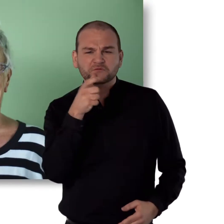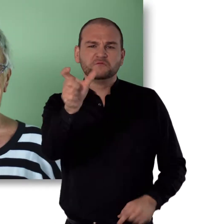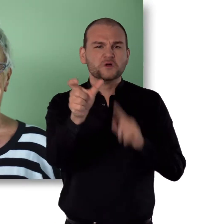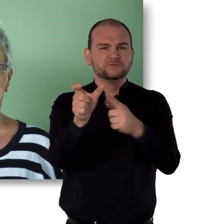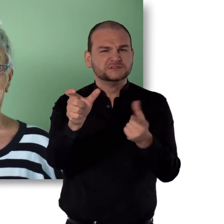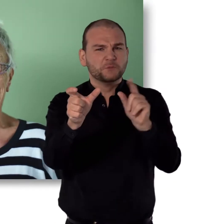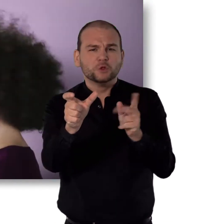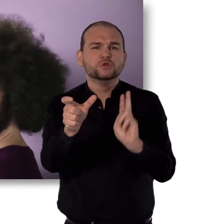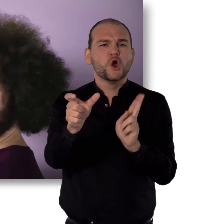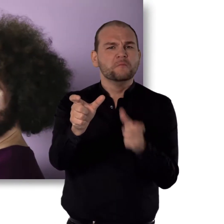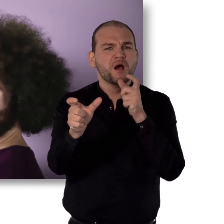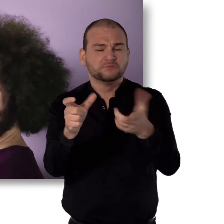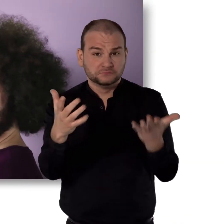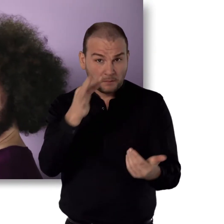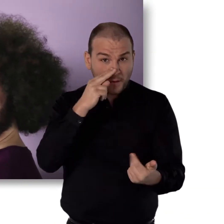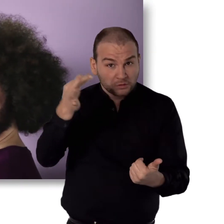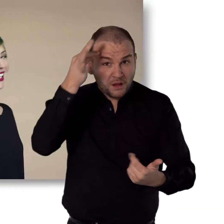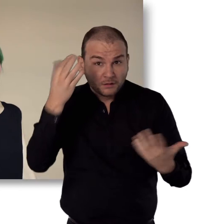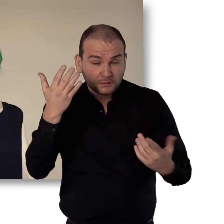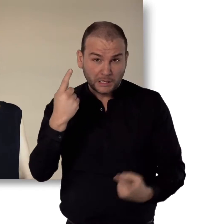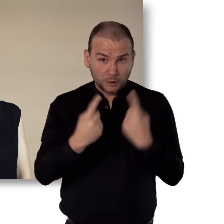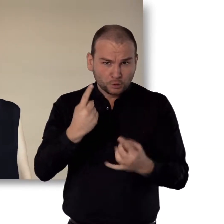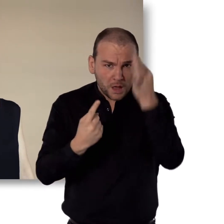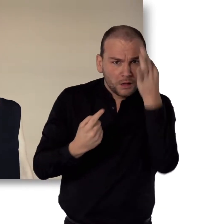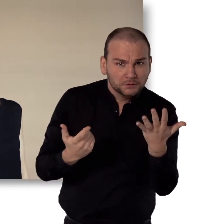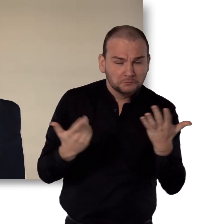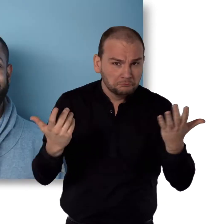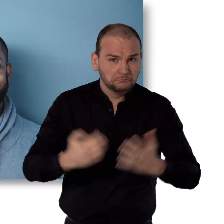Was ist für dich normal? Braune Haare? Grüne Haare?